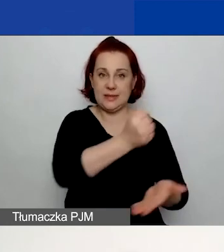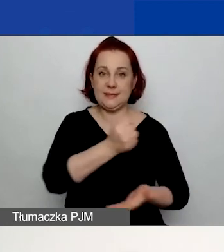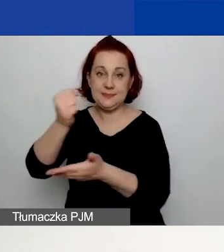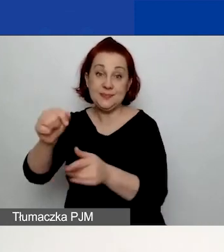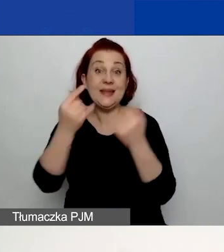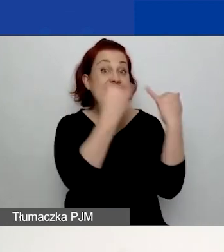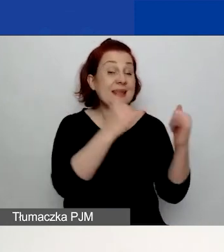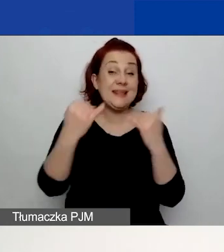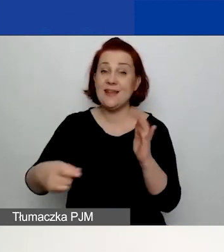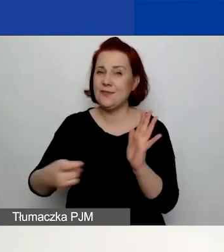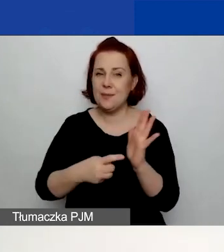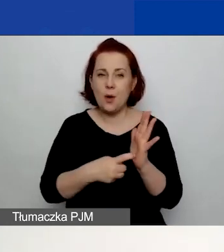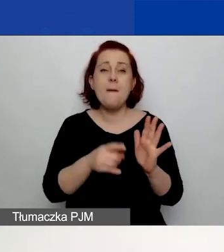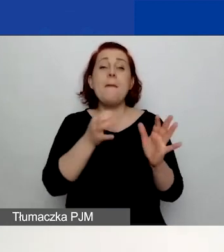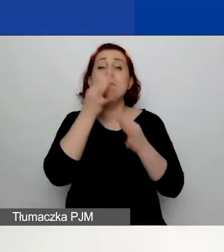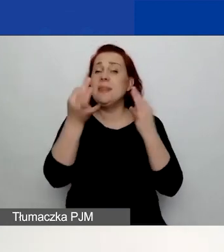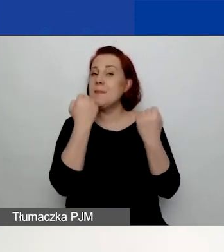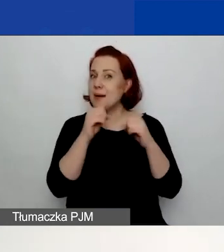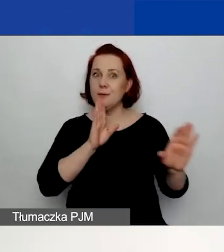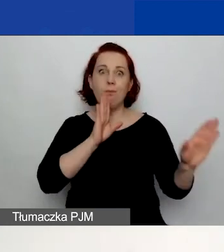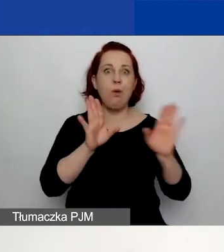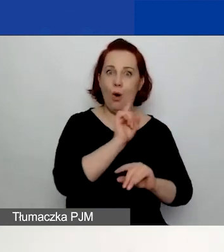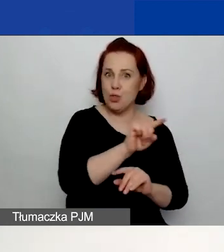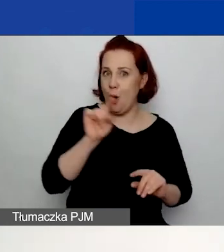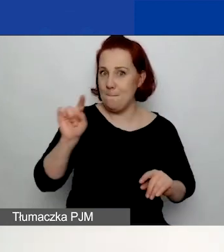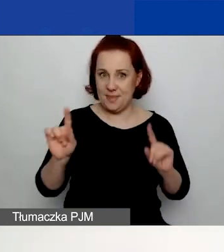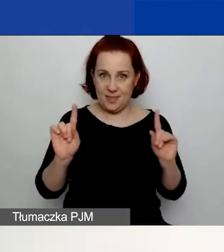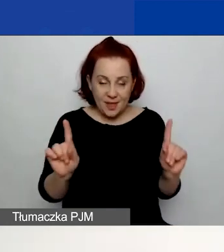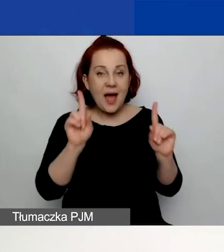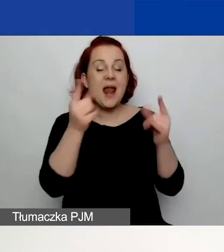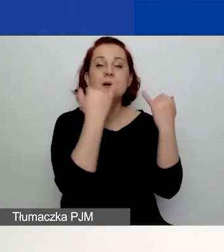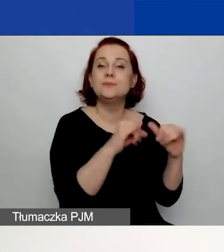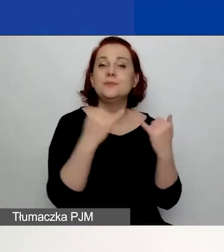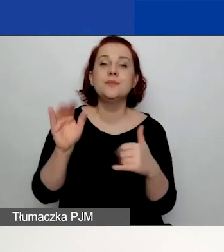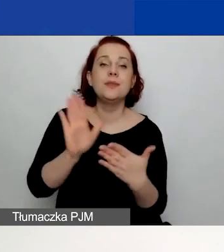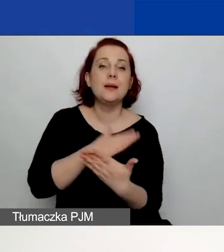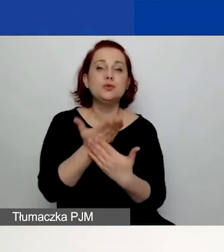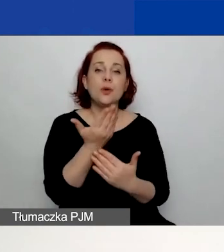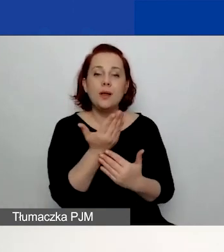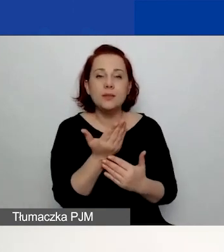Pytania są bardzo podobne w formularzach. Natomiast np. różnią się, jeżeli chodzi o podejście do doświadczenia,